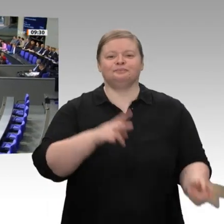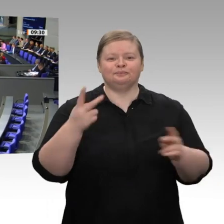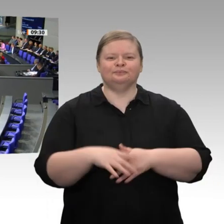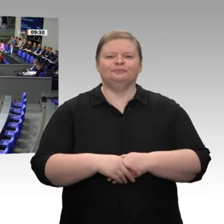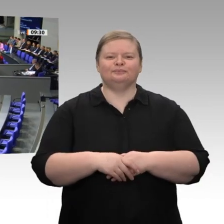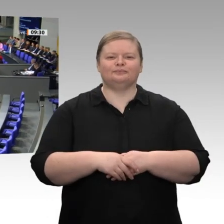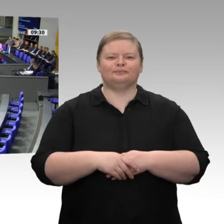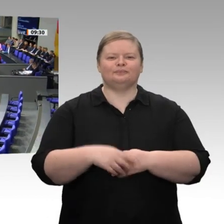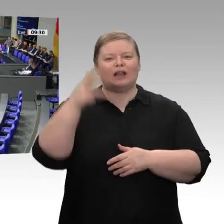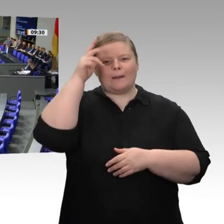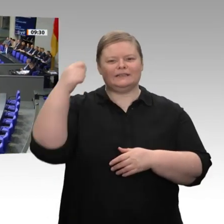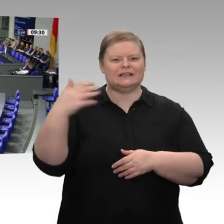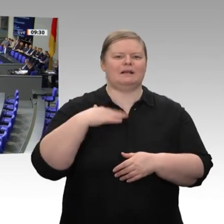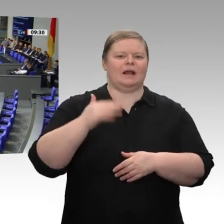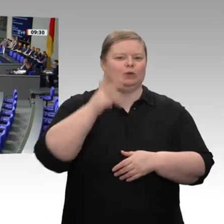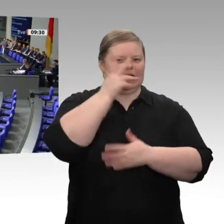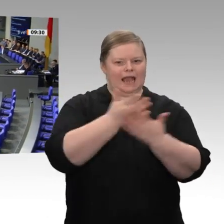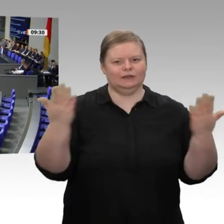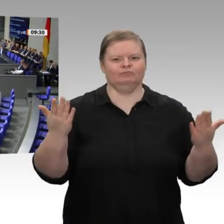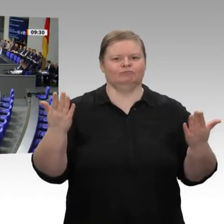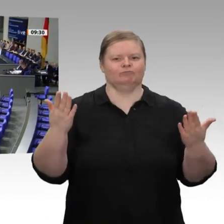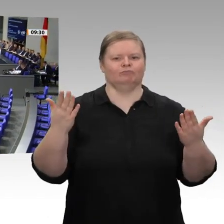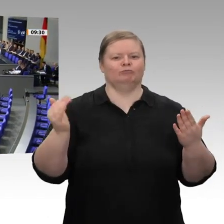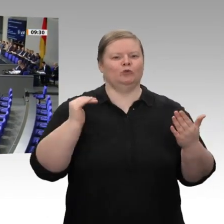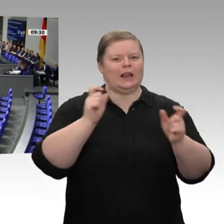Lichte einer fragilen konjunkturellen gesamtwirtschaftlichen Lage weltweit. Das zeigen auch die Ergebnisse